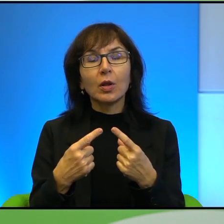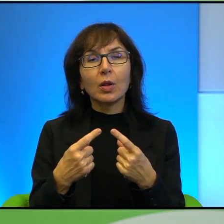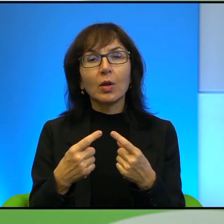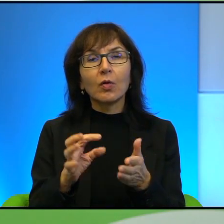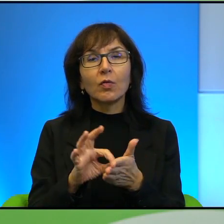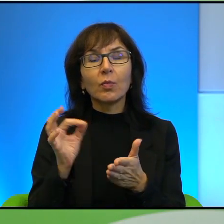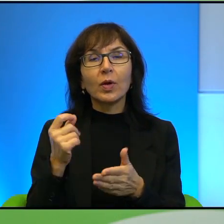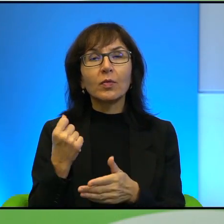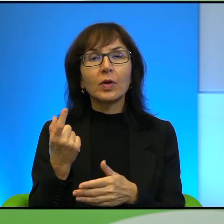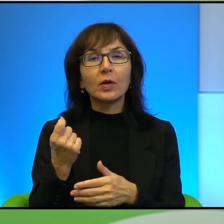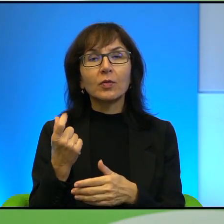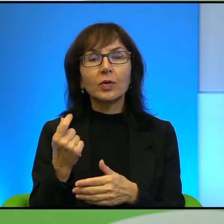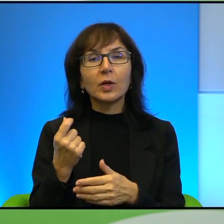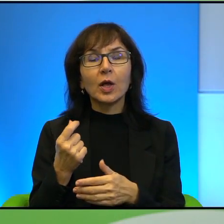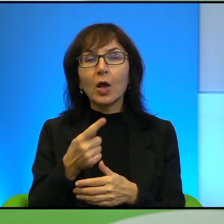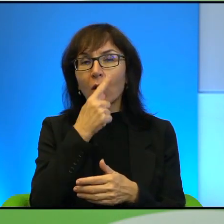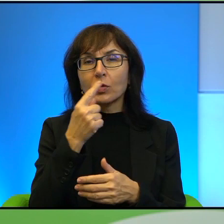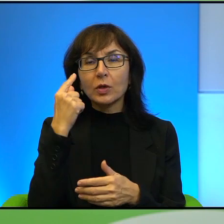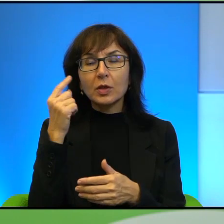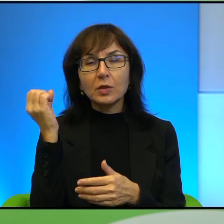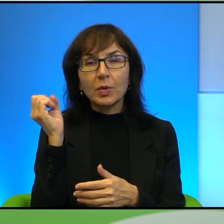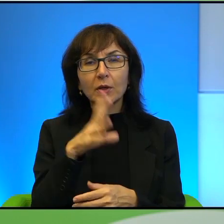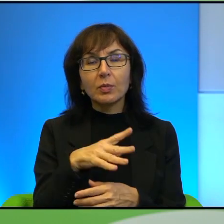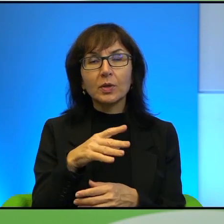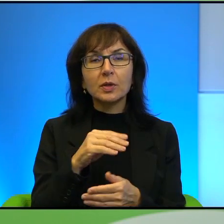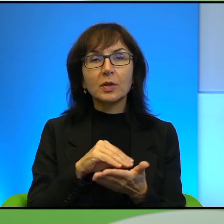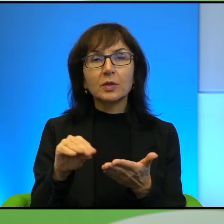chyba w Oczach zasypanych piaskiem nawet jest fragment o tym, jak spotyka się Pan